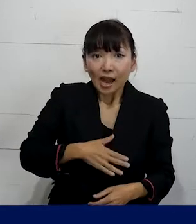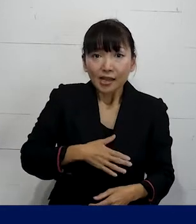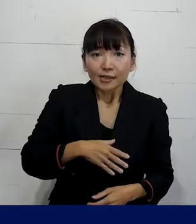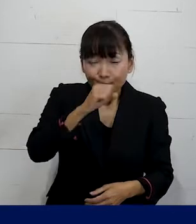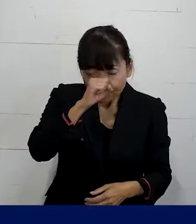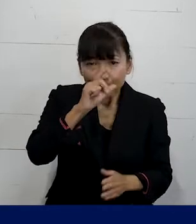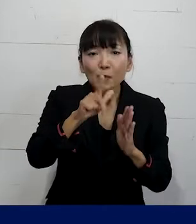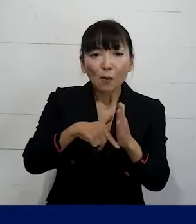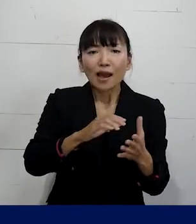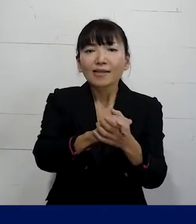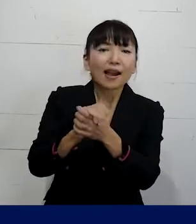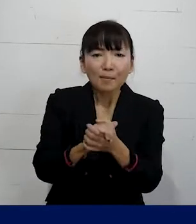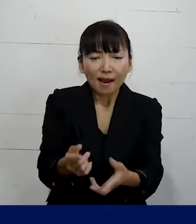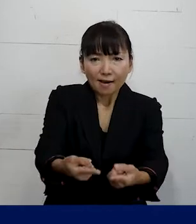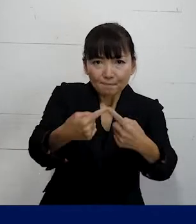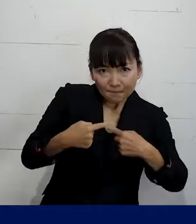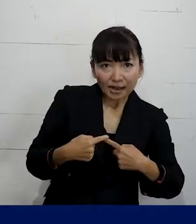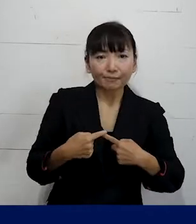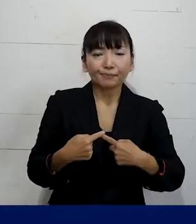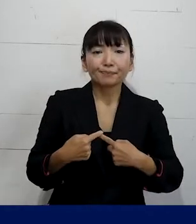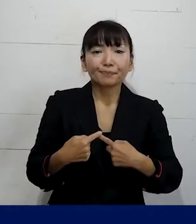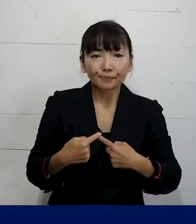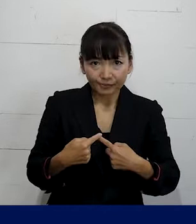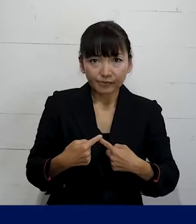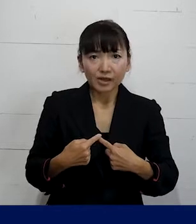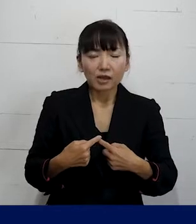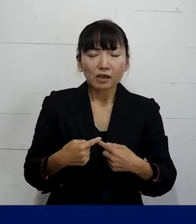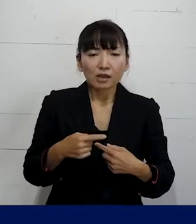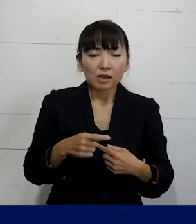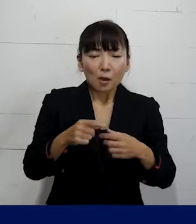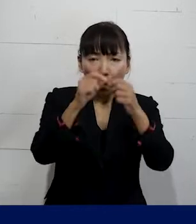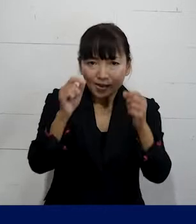仲間になってもらって それぞれの方の問題解決